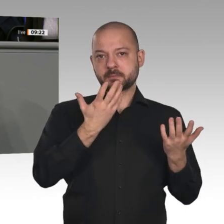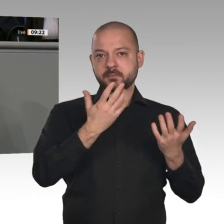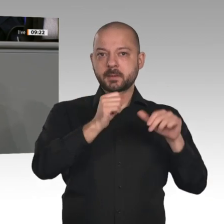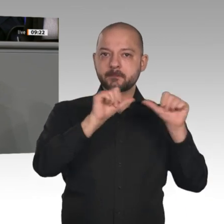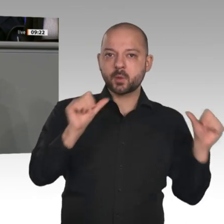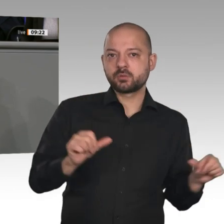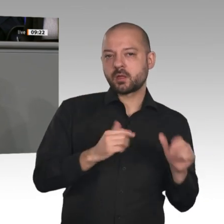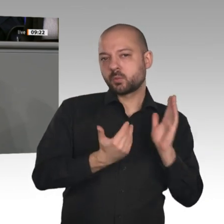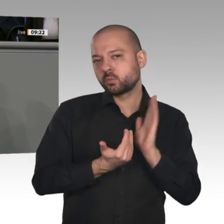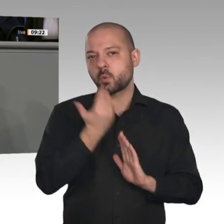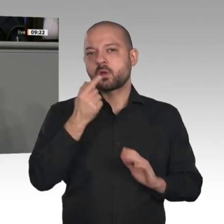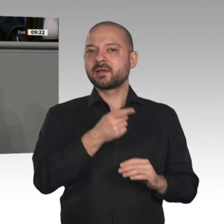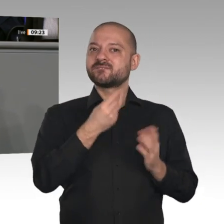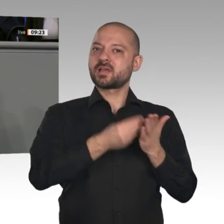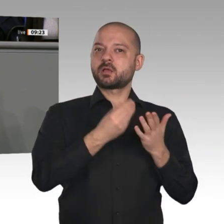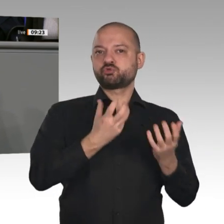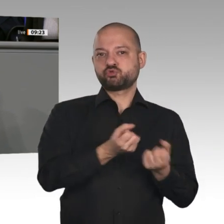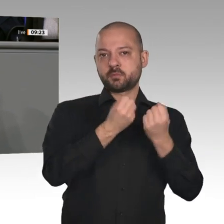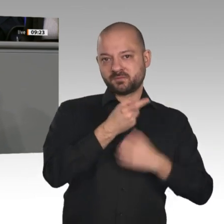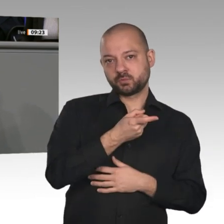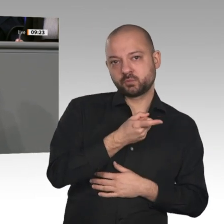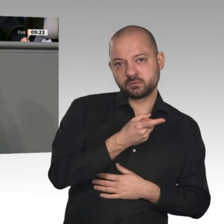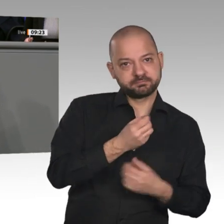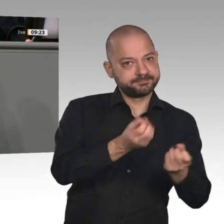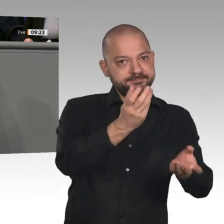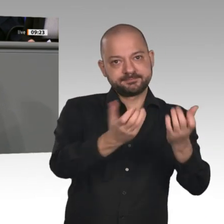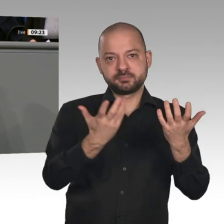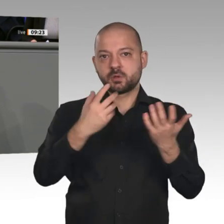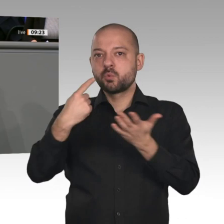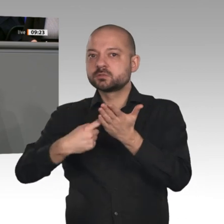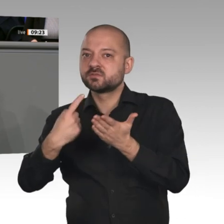wir haben das Ganze, das Gemeinwohl im Blick. Am Ende halten Wirtschaft und Arbeit die